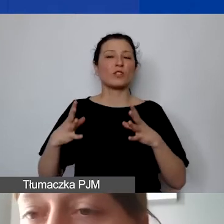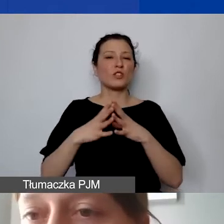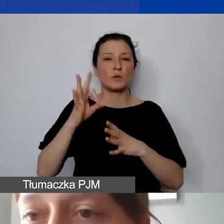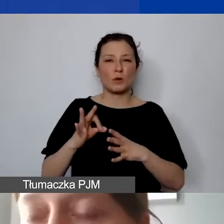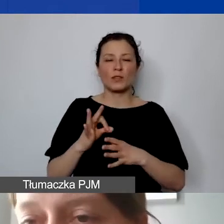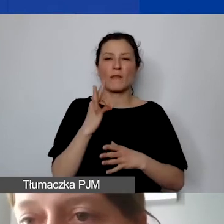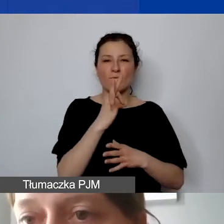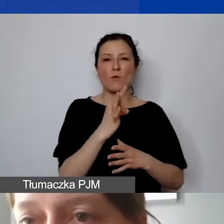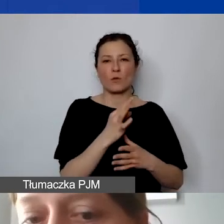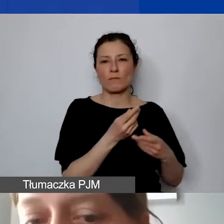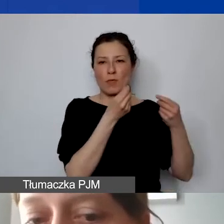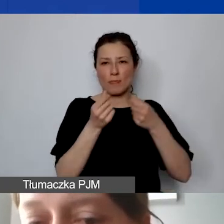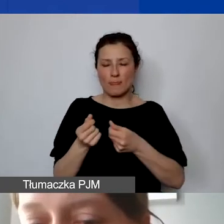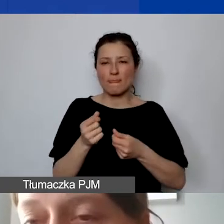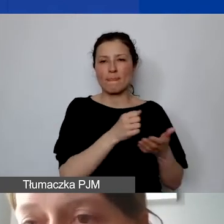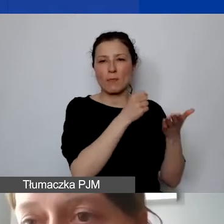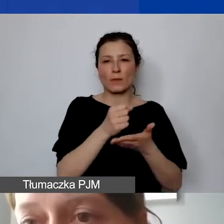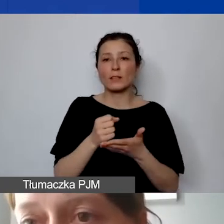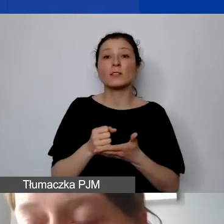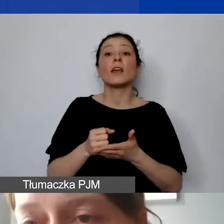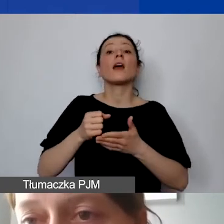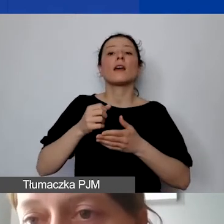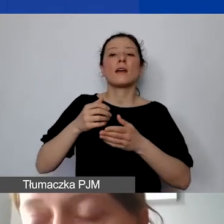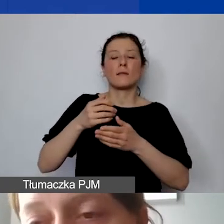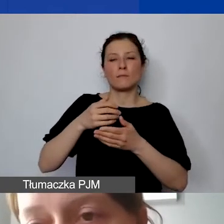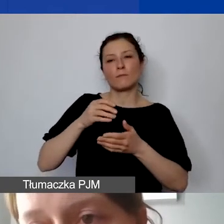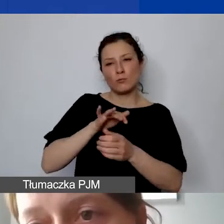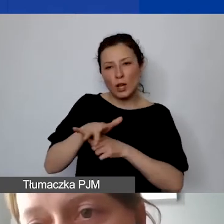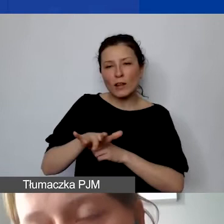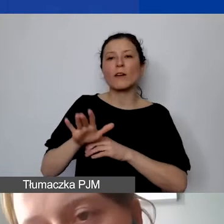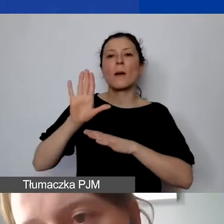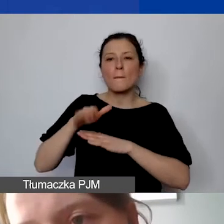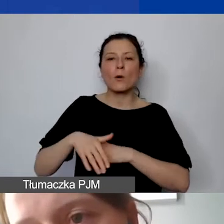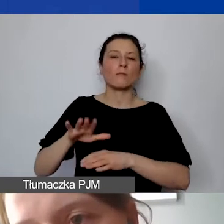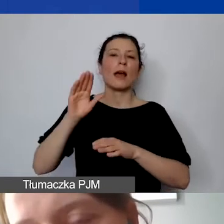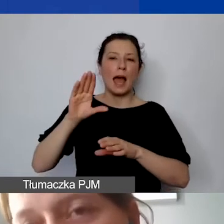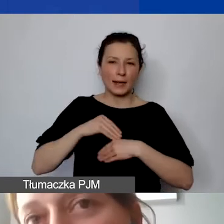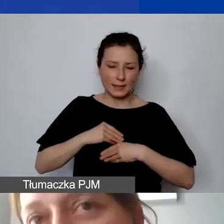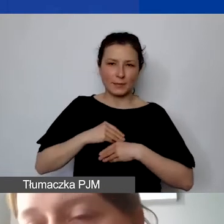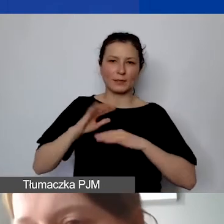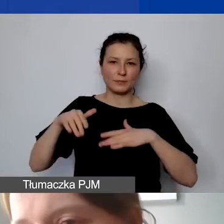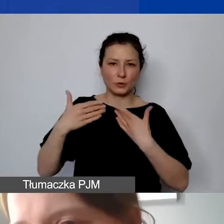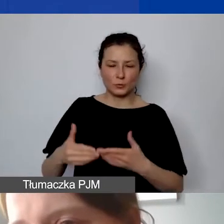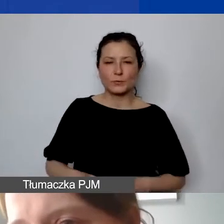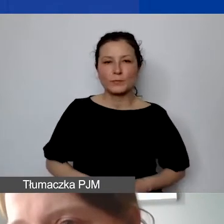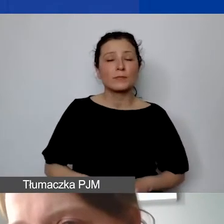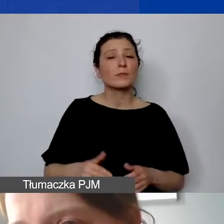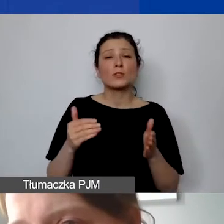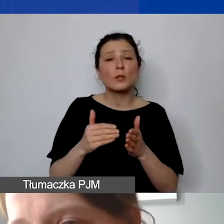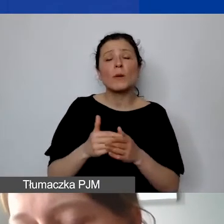jest wypłacane dopiero po zatwierdzeniu sprawozdania końcowego. Czyli te środki trzeba mieć zabezpieczone na koniec realizacji projektu.